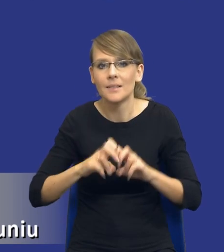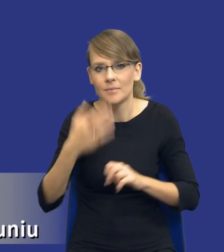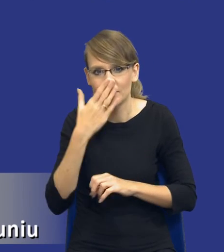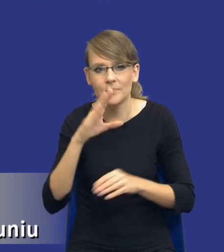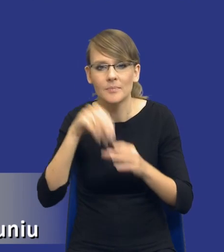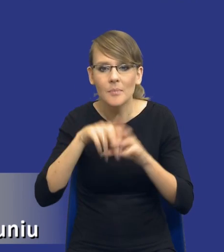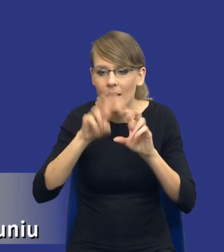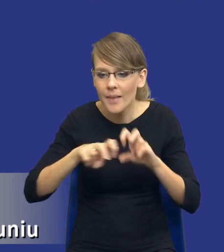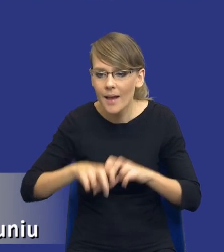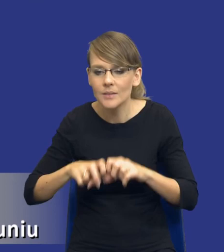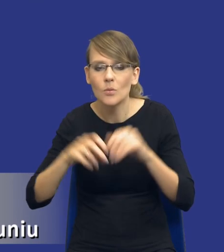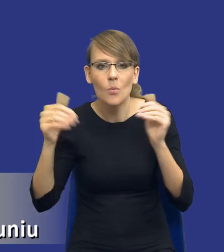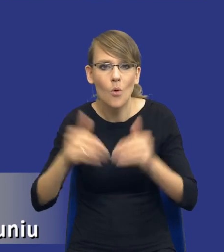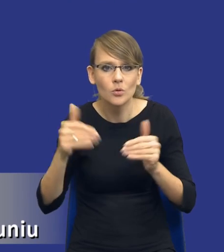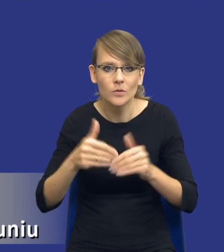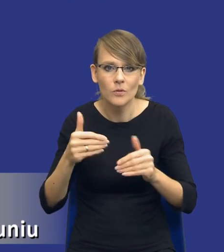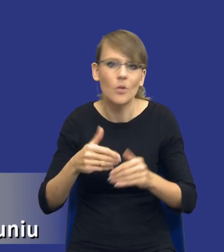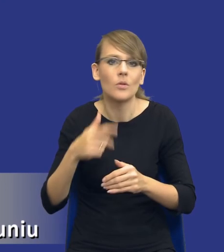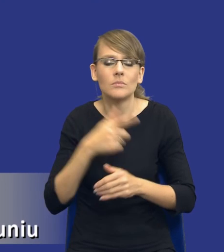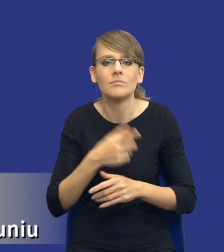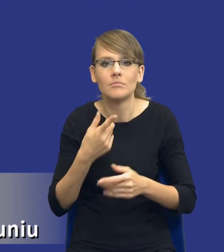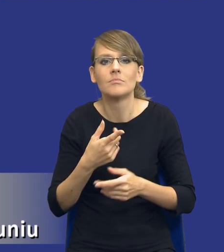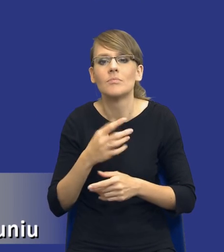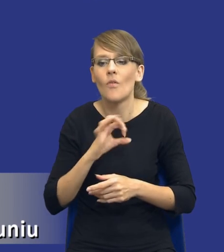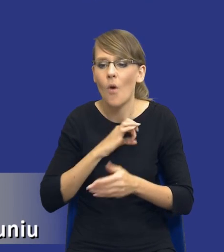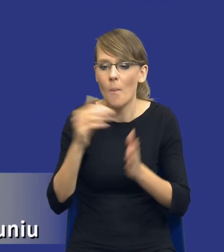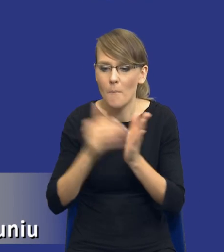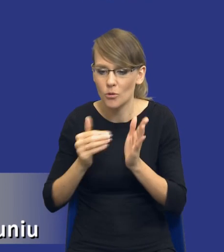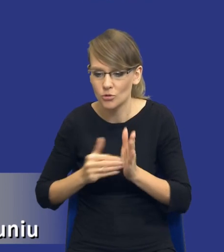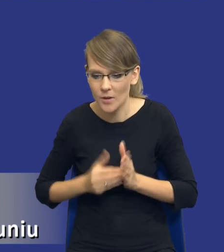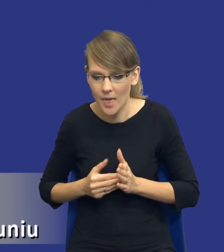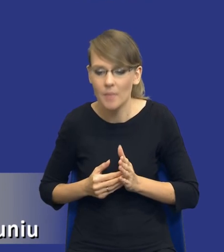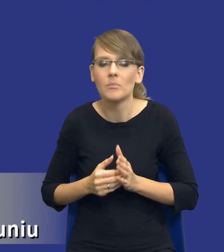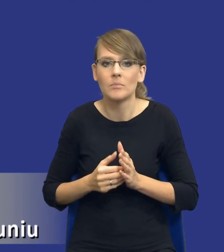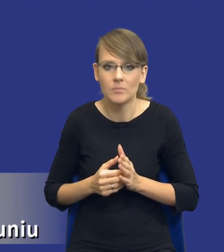możliwości zaspokojenia zidentyfikowanych potrzeb z wykorzystaniem zasobów własnych.